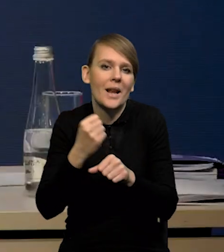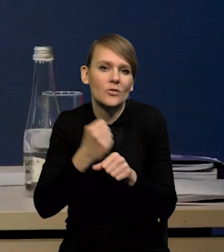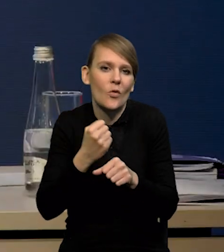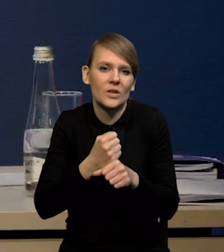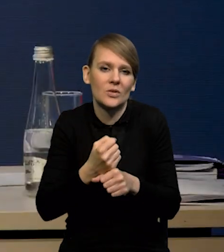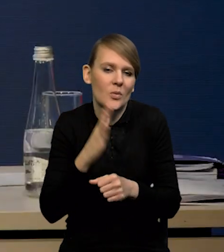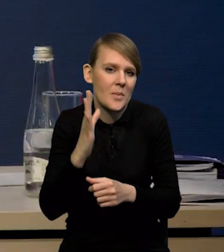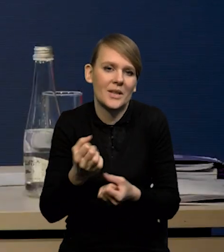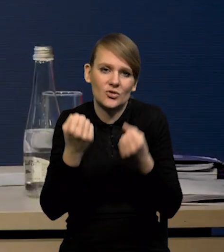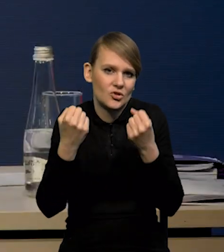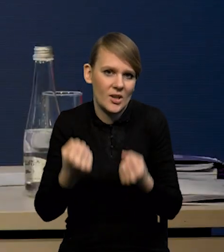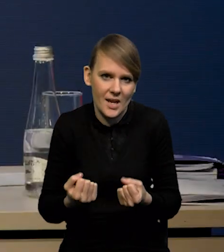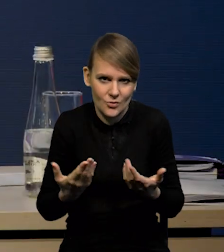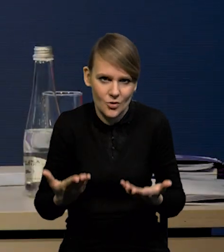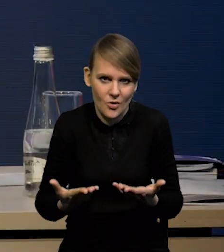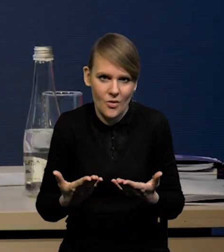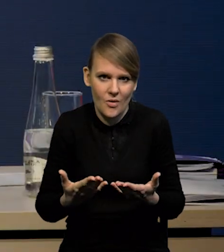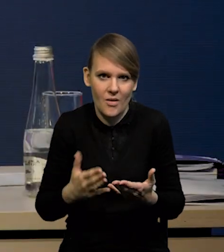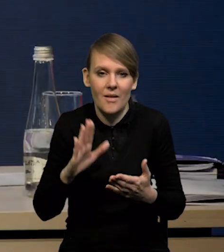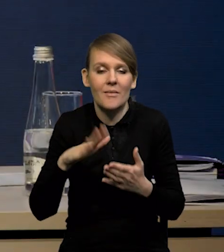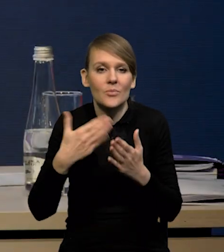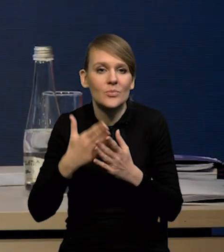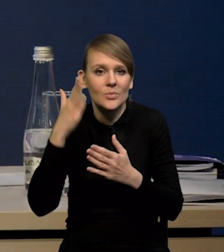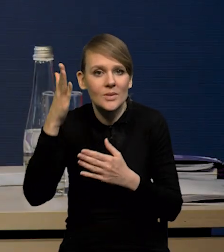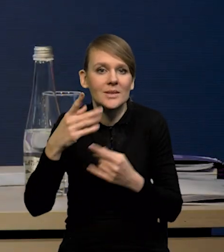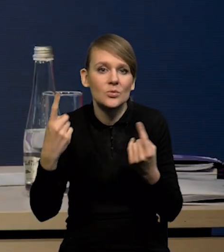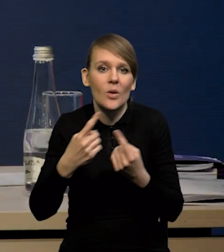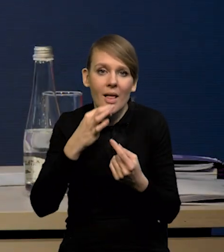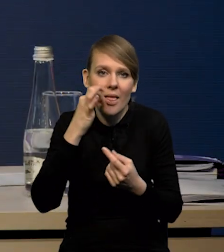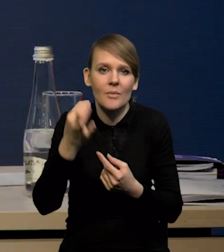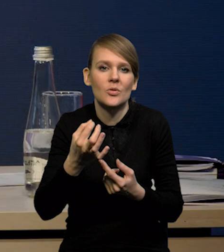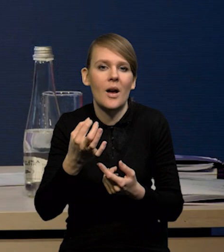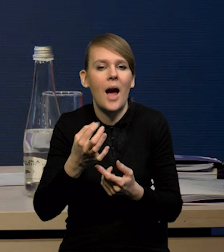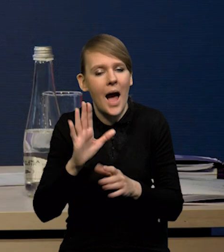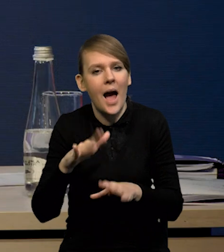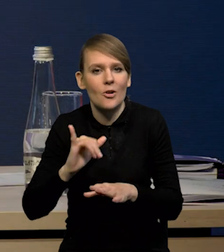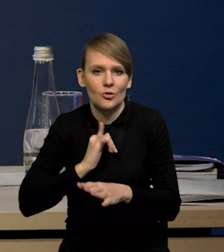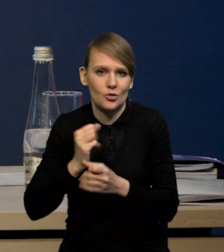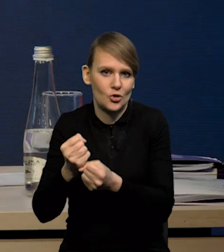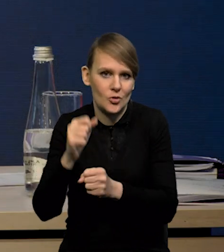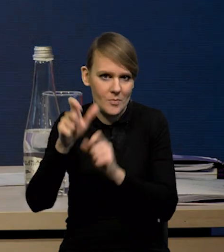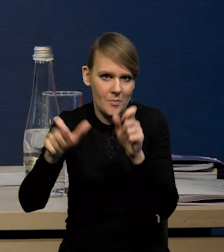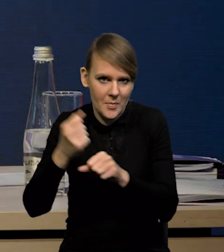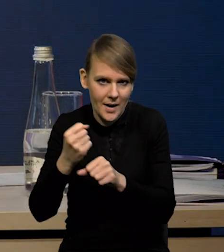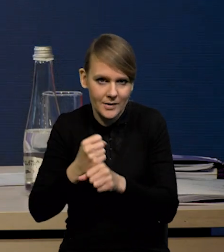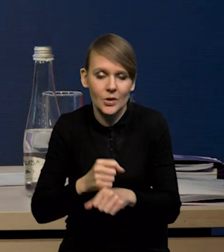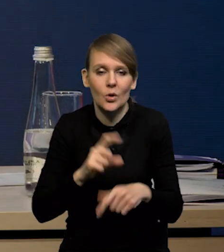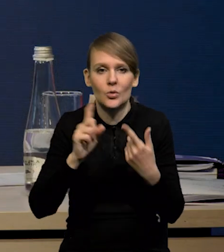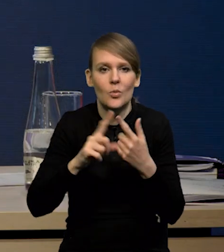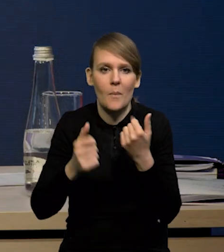bo w momencie, kiedy sytuacja się poprawi. Drugi powód jest taki, że w ogóle to jest taki powód strukturalny,